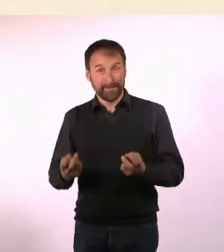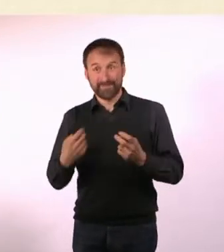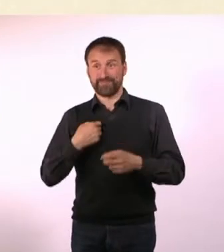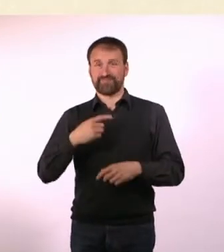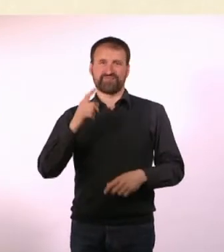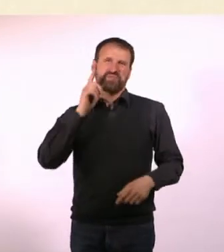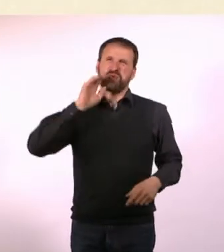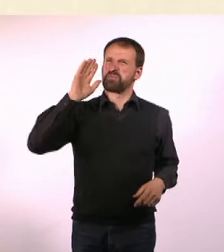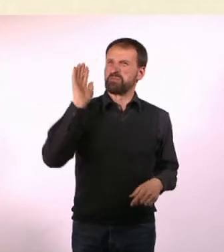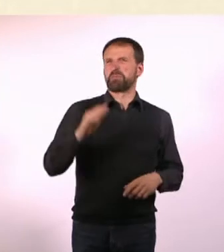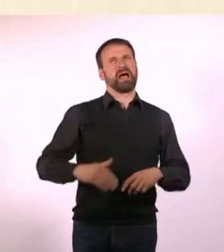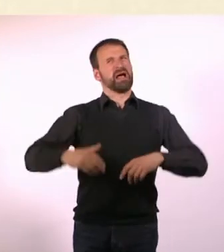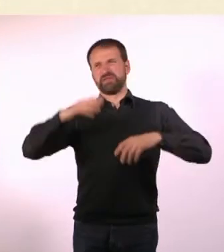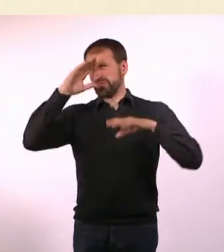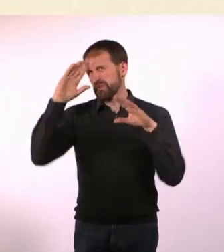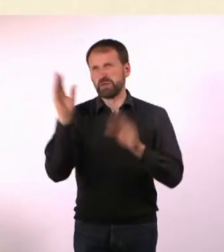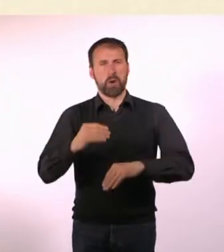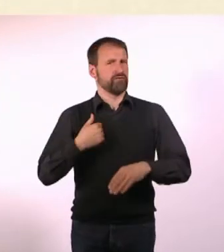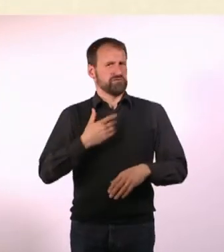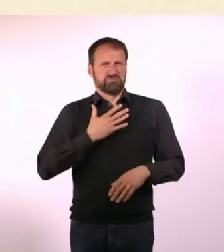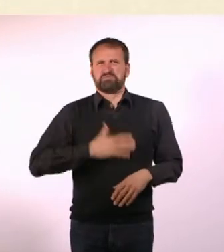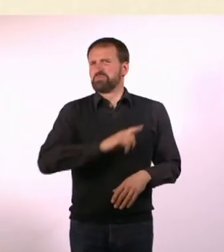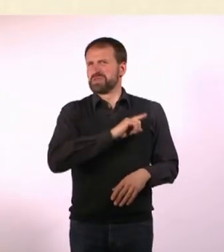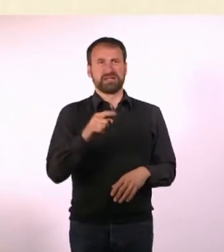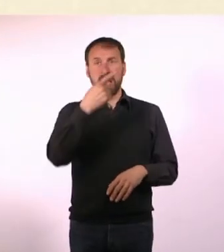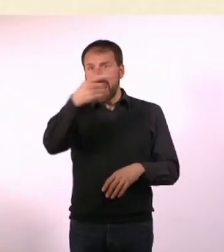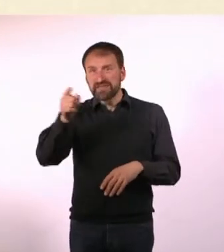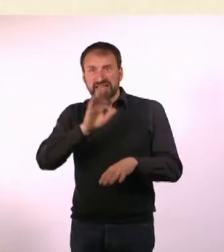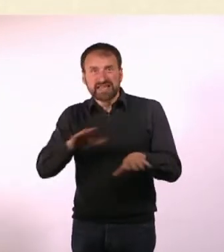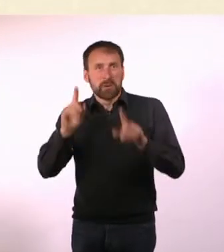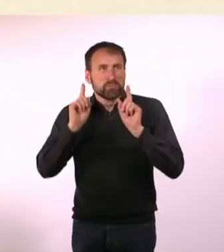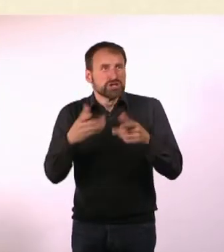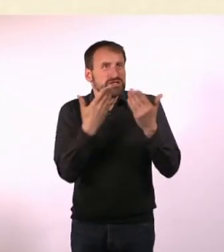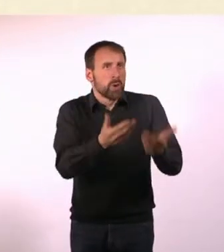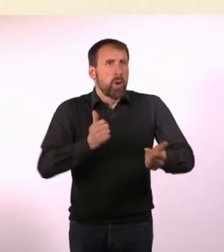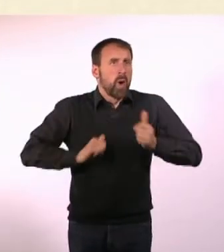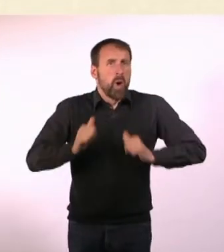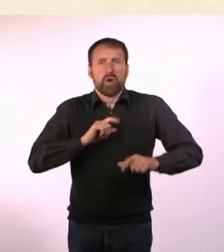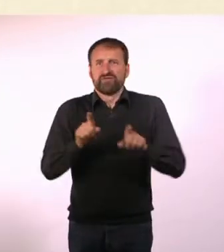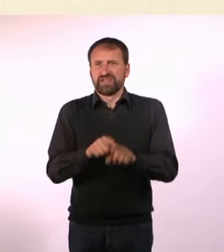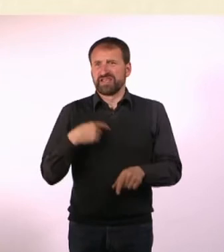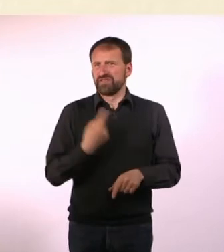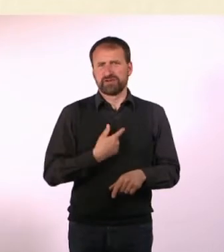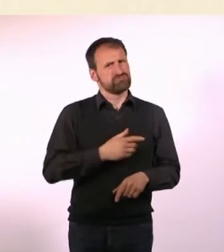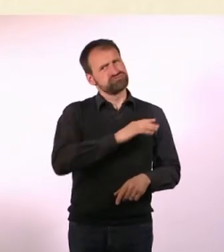Mama, das war total doof, ich möchte nicht, dass da nochmal jemand hin muss. Und dass es dem da so furchtbar geht, wie es mir gegangen ist.